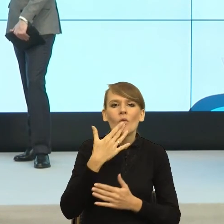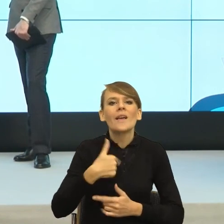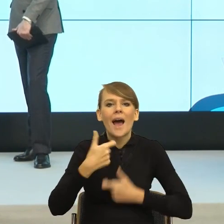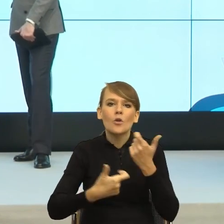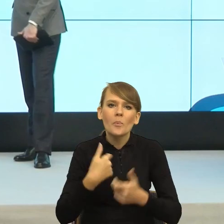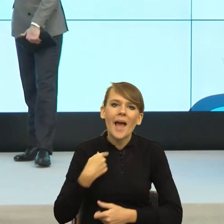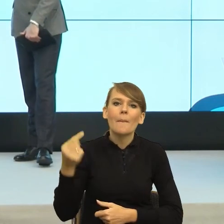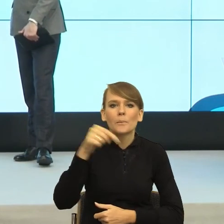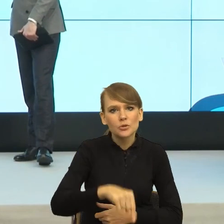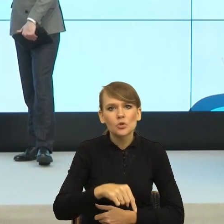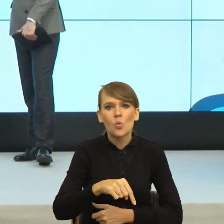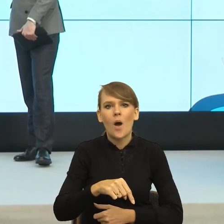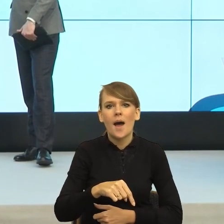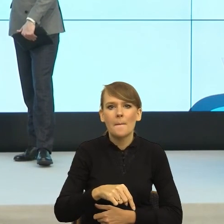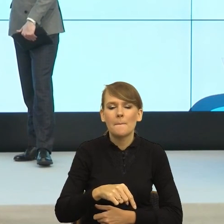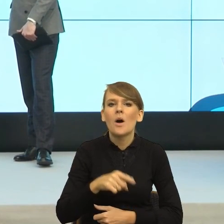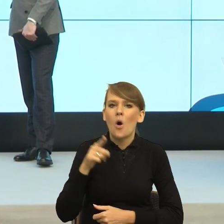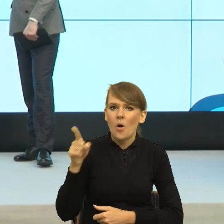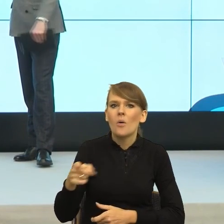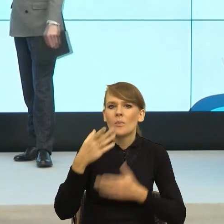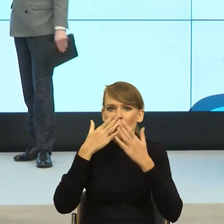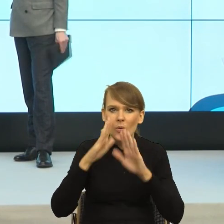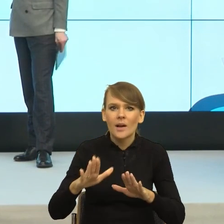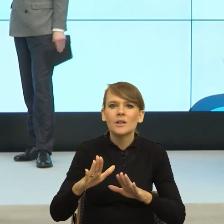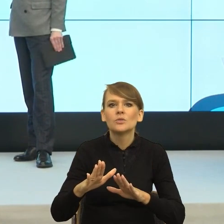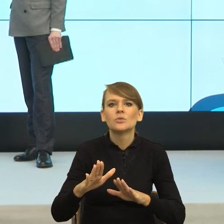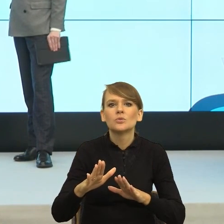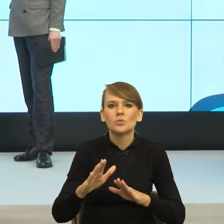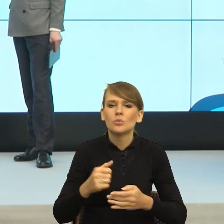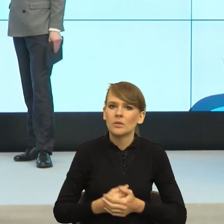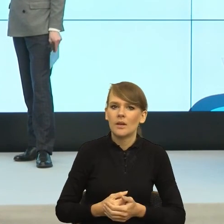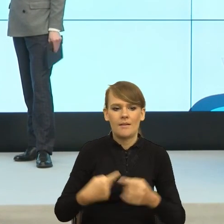To jest osoba, która pokazuje ten reflektor uwagi na scenie, na siebie, mówi ja jestem sprawcza.